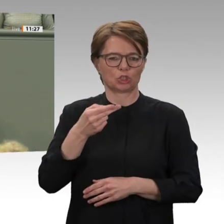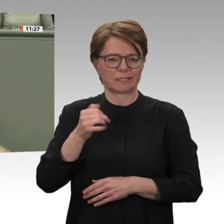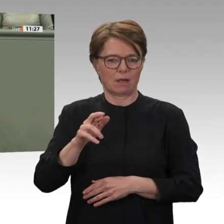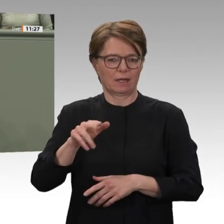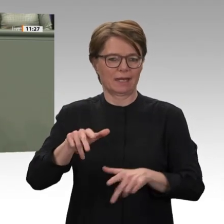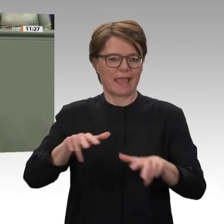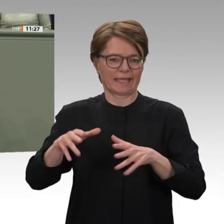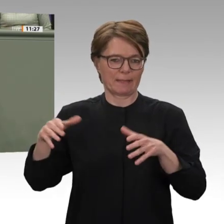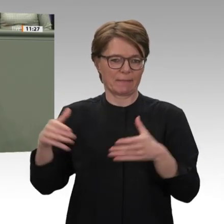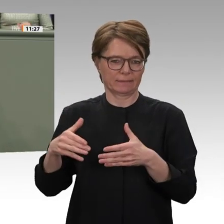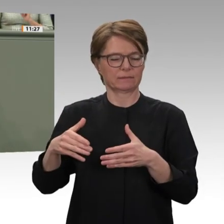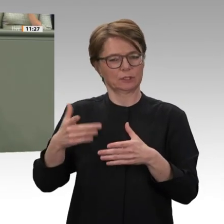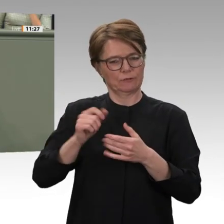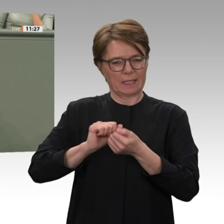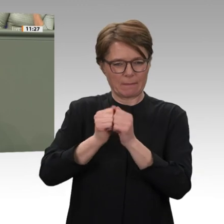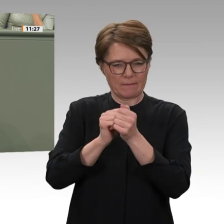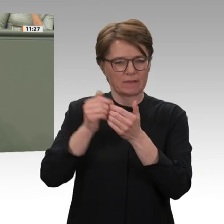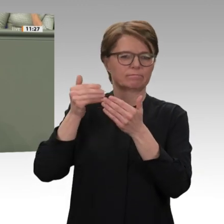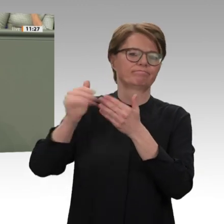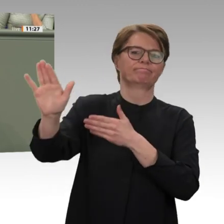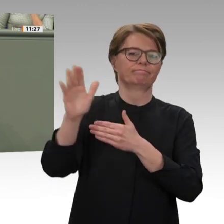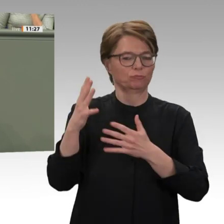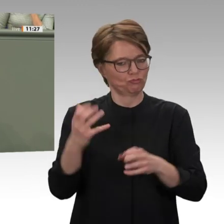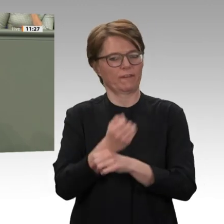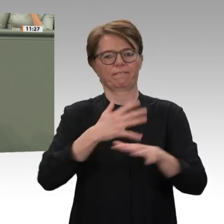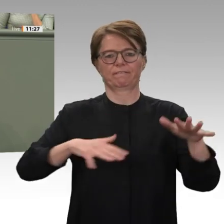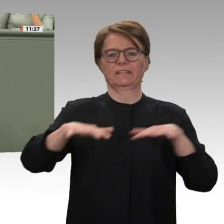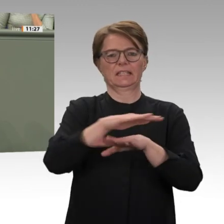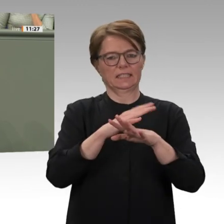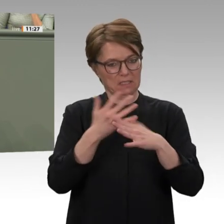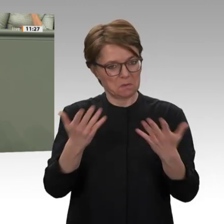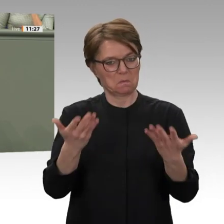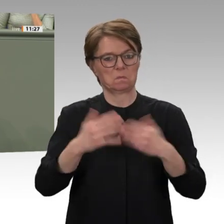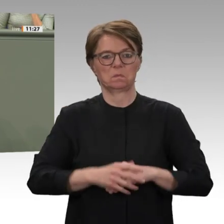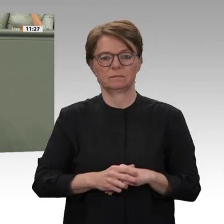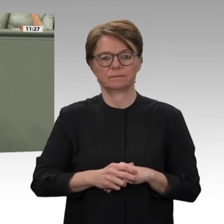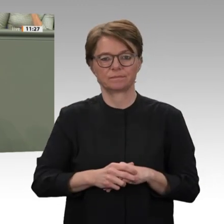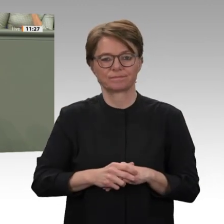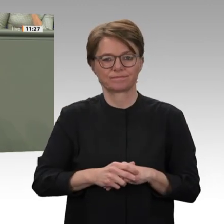sucht, zeigt den großen Willen der Übergangsregierung, die Verbrechen der Vergangenheit aufzuarbeiten